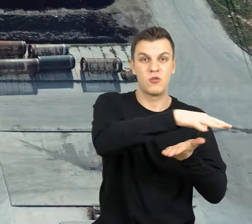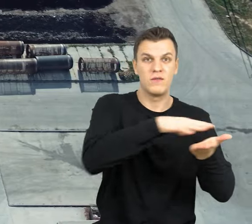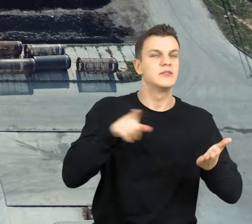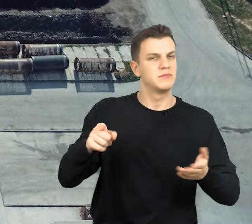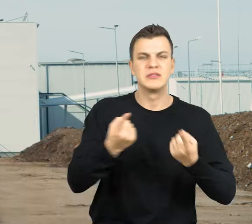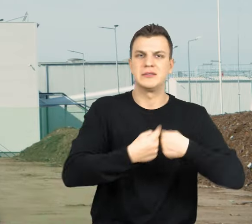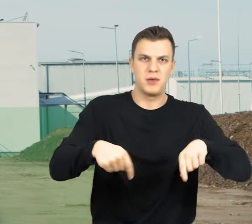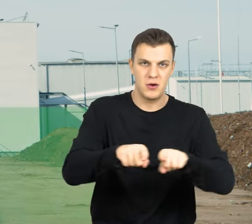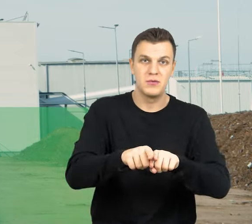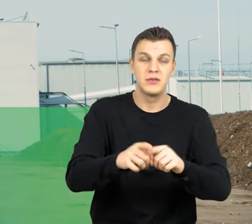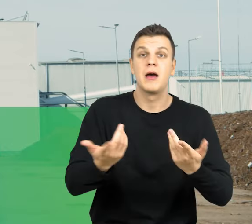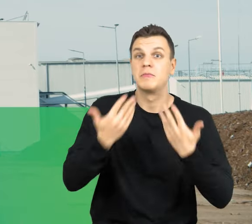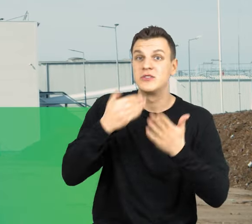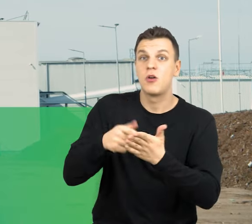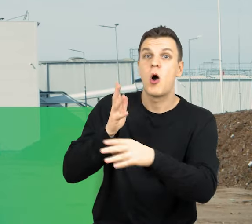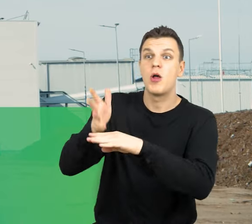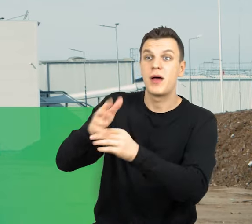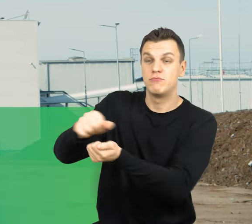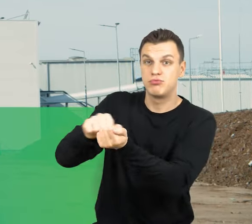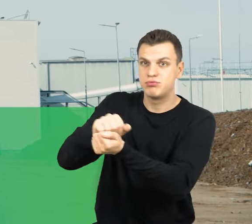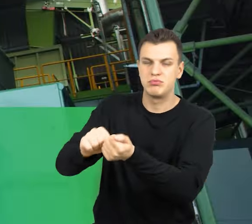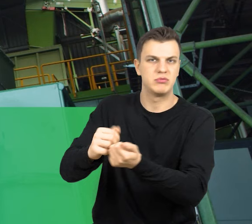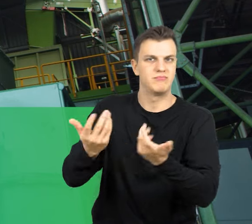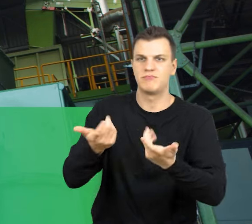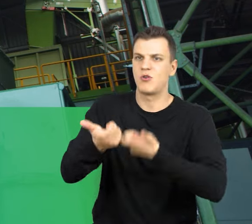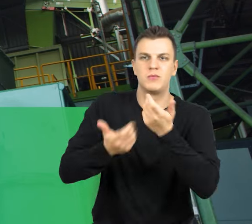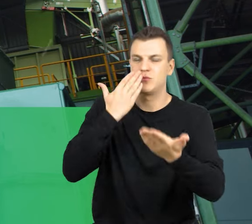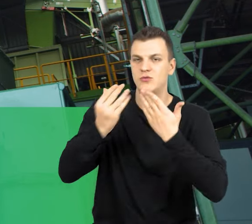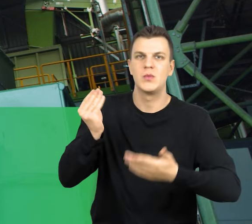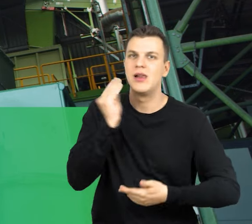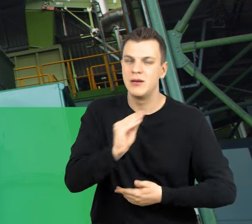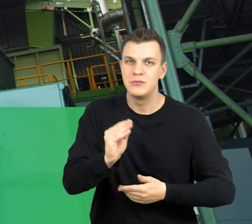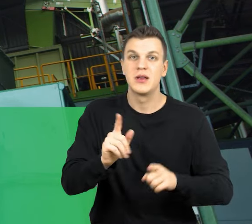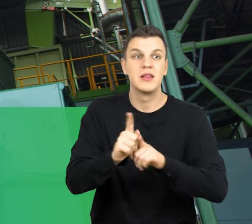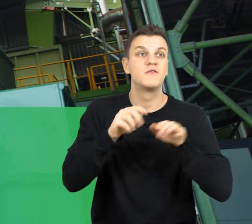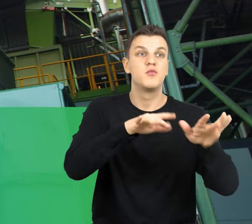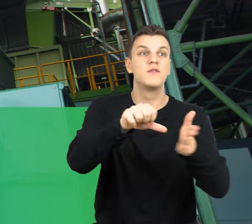przetwarzanie tych odpadów jest wydajne z jak najmniejszym wpływem na środowisko naturalne.